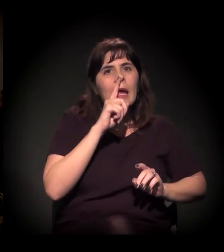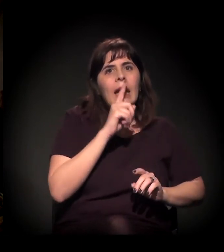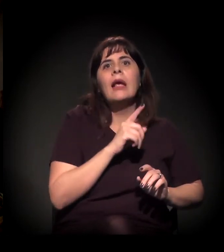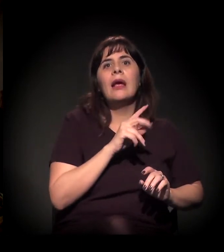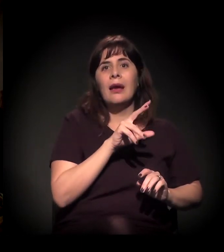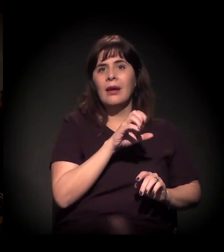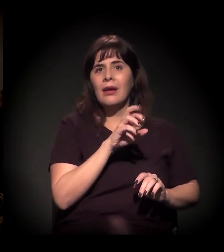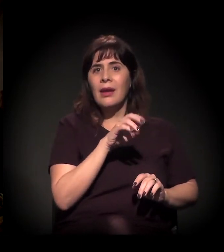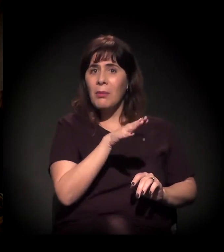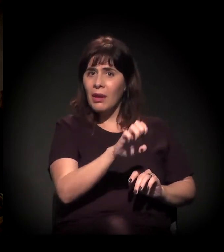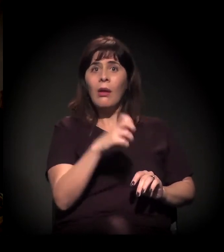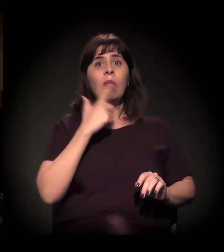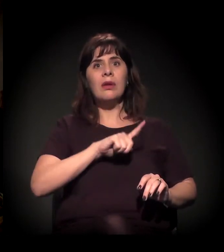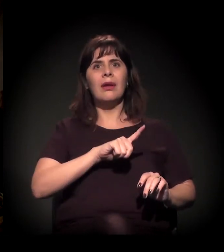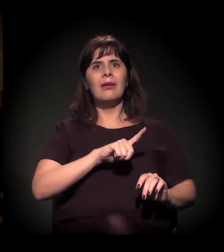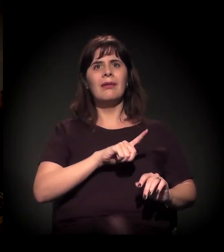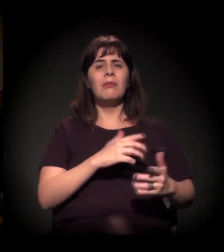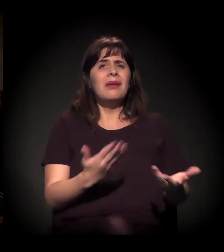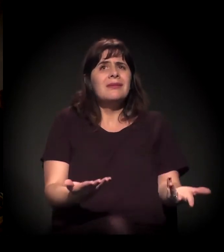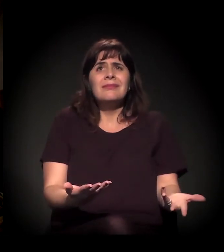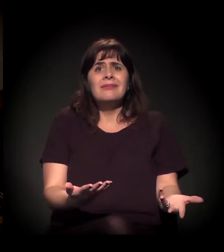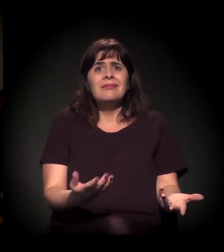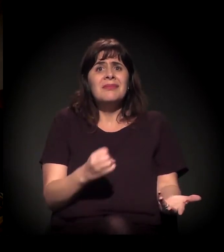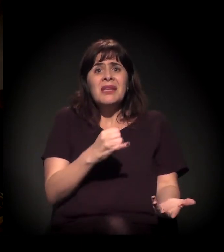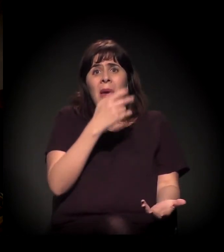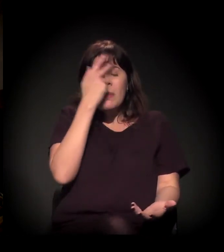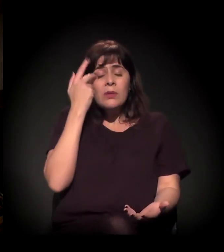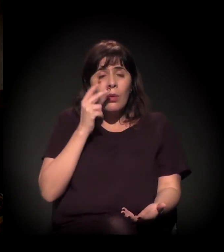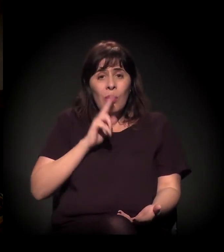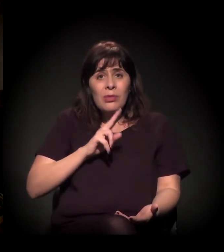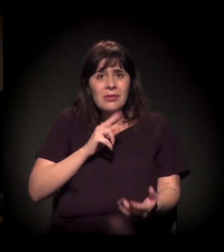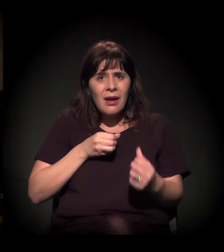Independentemente de ela usar craque ou não, ela vai lá para a Cracolândia.